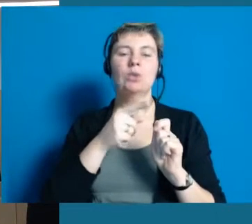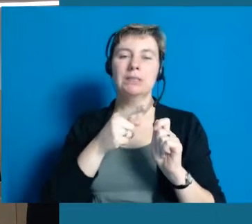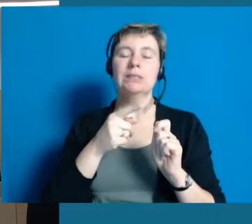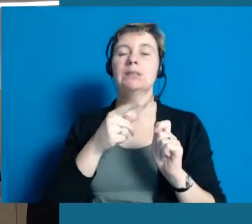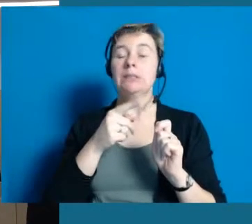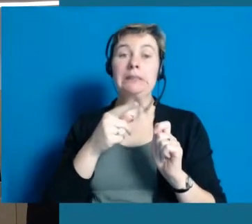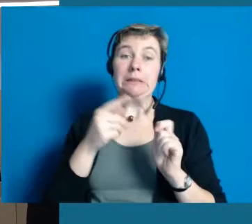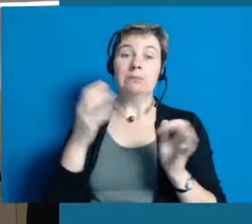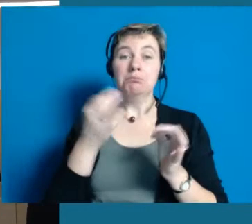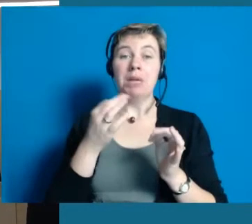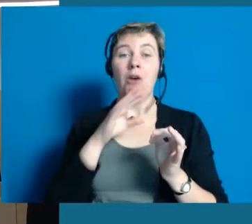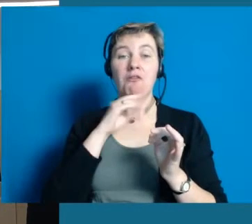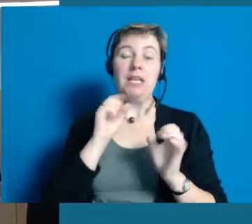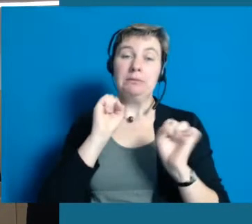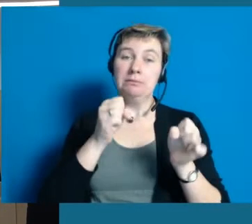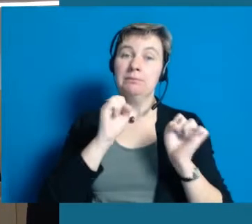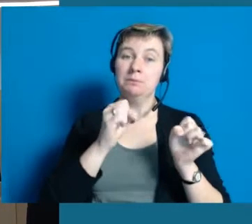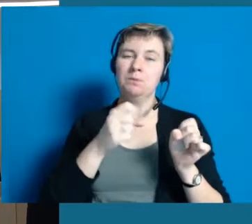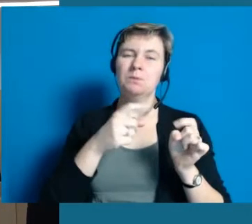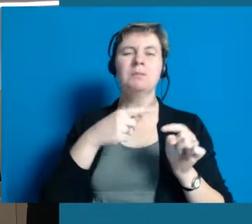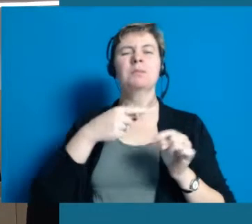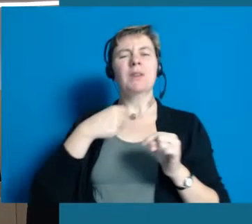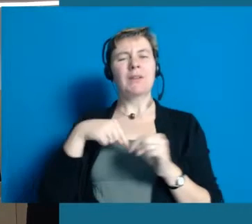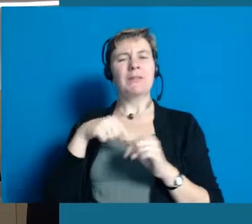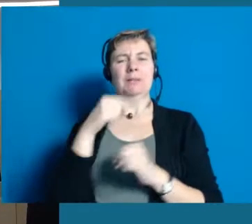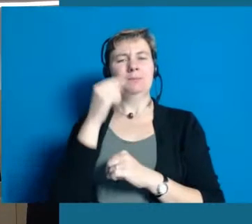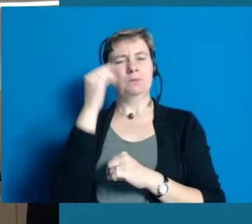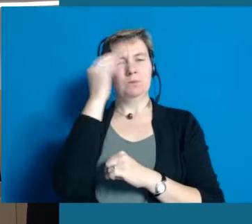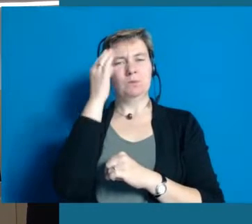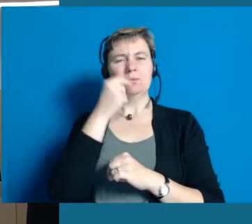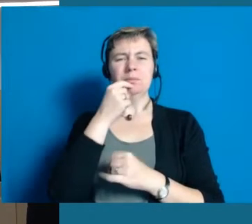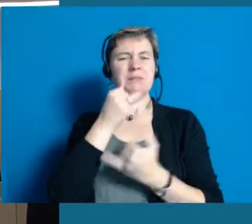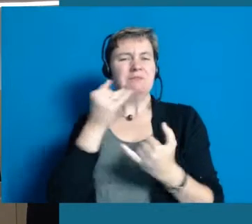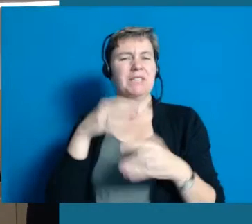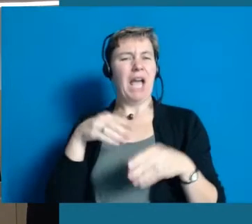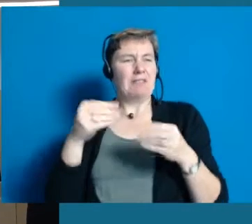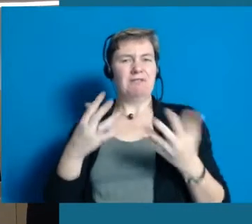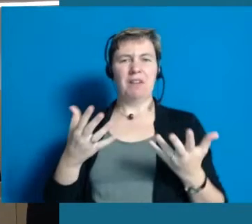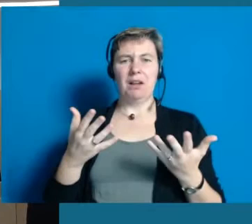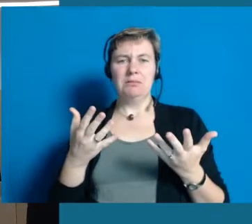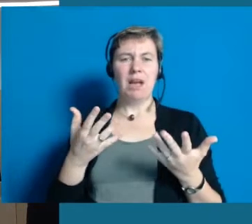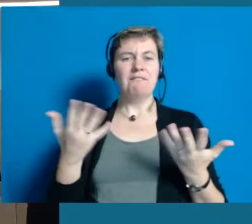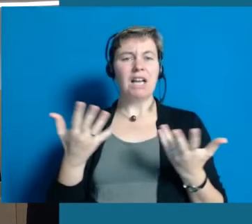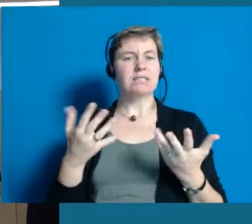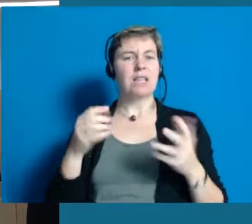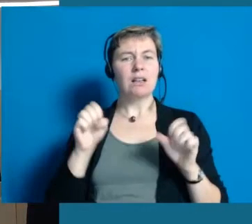Wir haben auch da verschiedene Projekte, die wir angehen, wo wir uns überlegt haben, womit können wir anfangen,